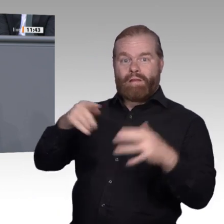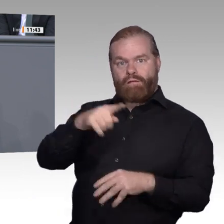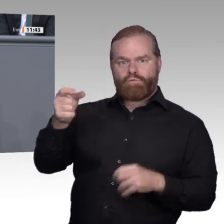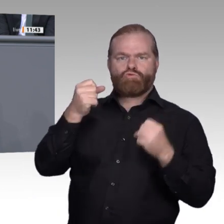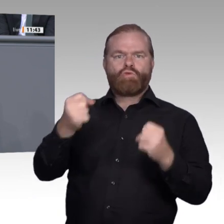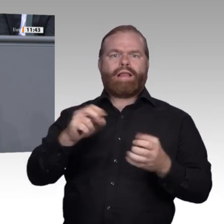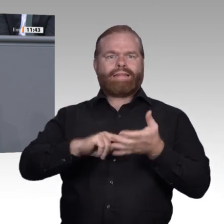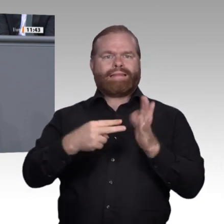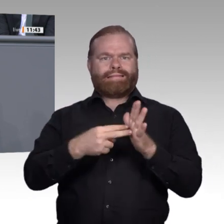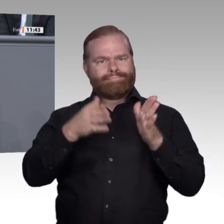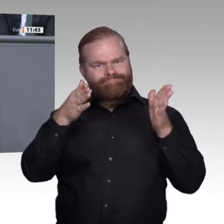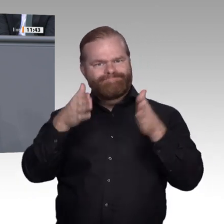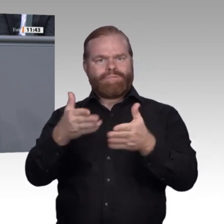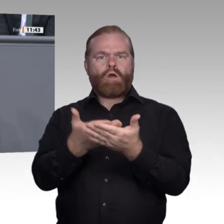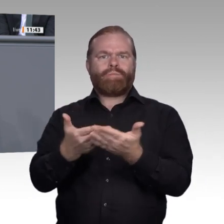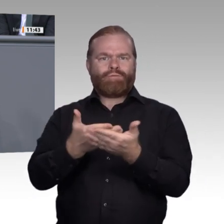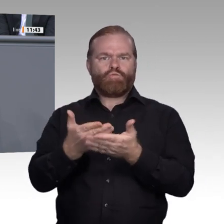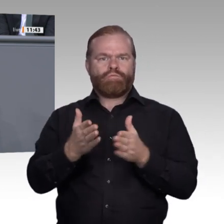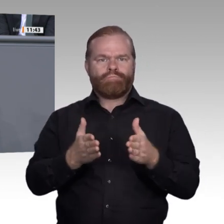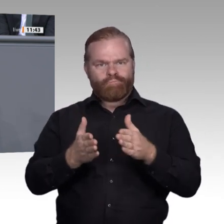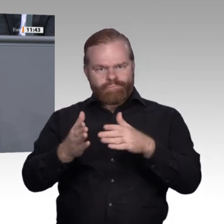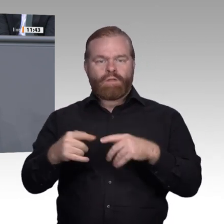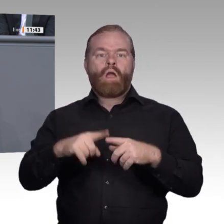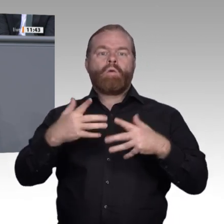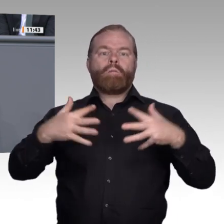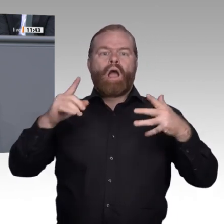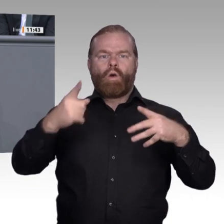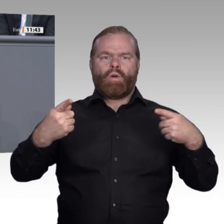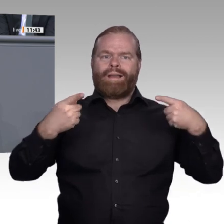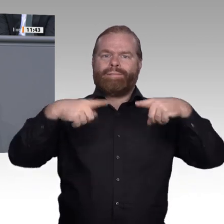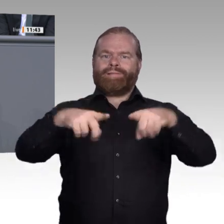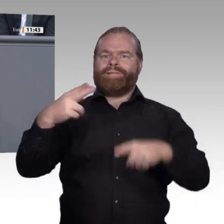lassen. Stichwort „Kleinund Kleinstbetriebe“ : Sie sind feste Ankergrößen, die junge